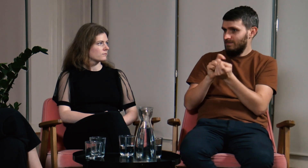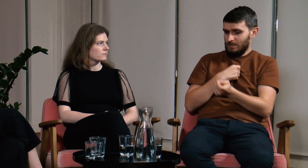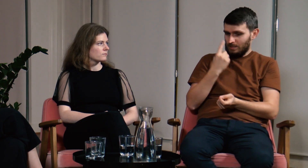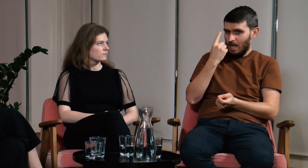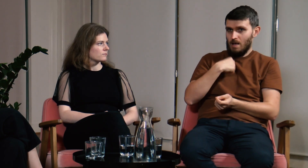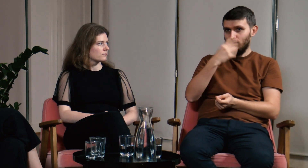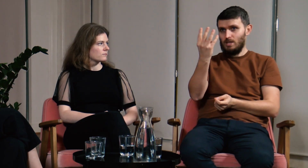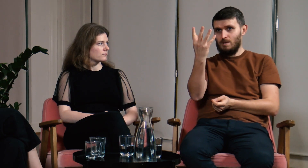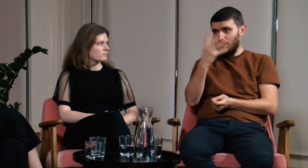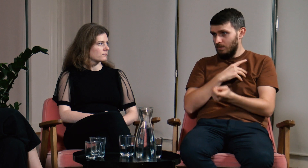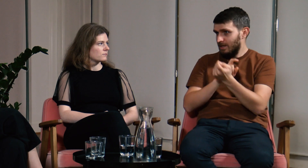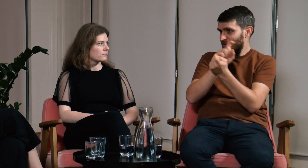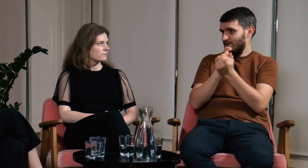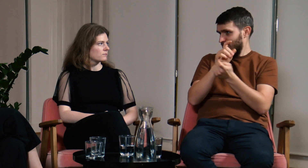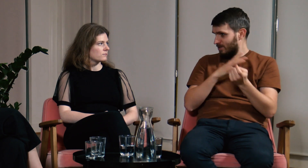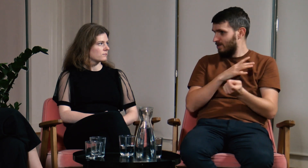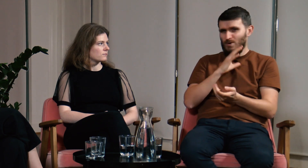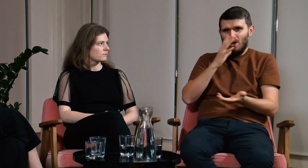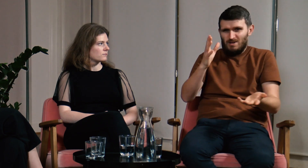Kłóciłem się ja jeden z czterema innymi osobami.